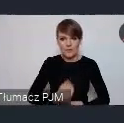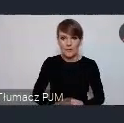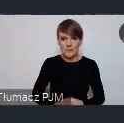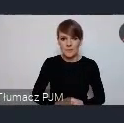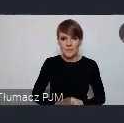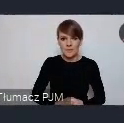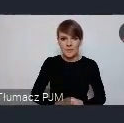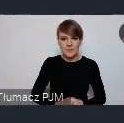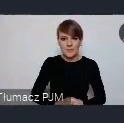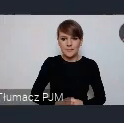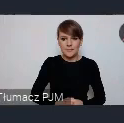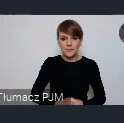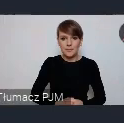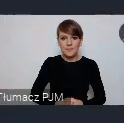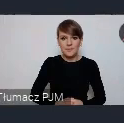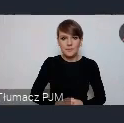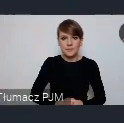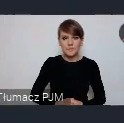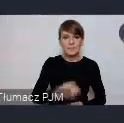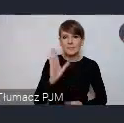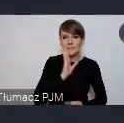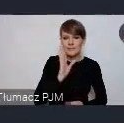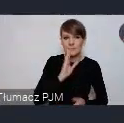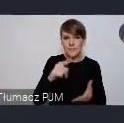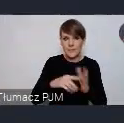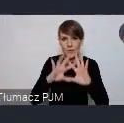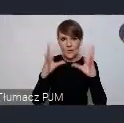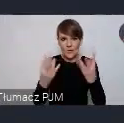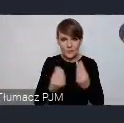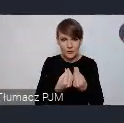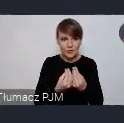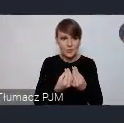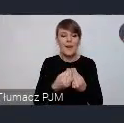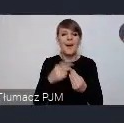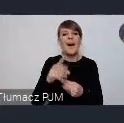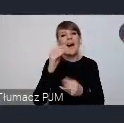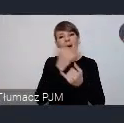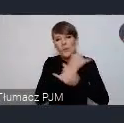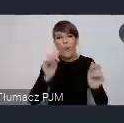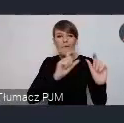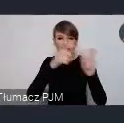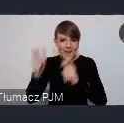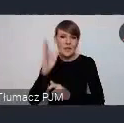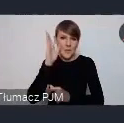no i to jest pokrótce chyba tyle tych oczywiście wydarzeń będzie jeszcze więcej nie wspominaliśmy chyba jeszcze o strefach